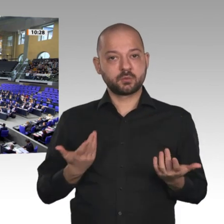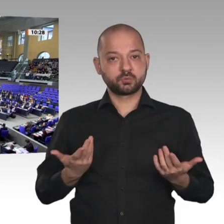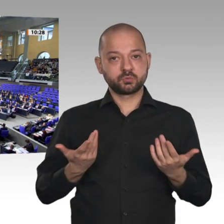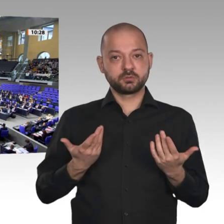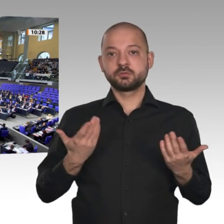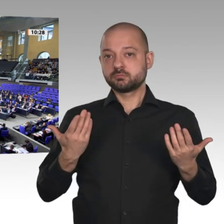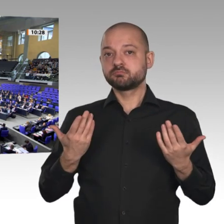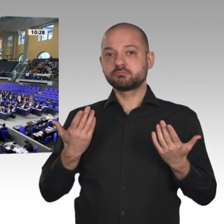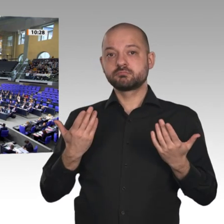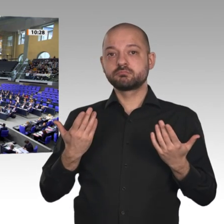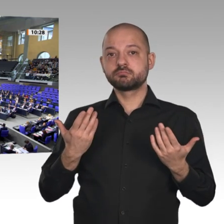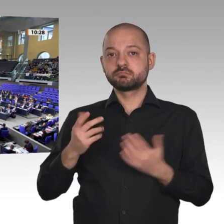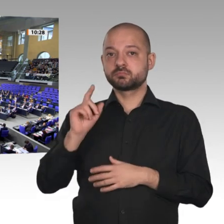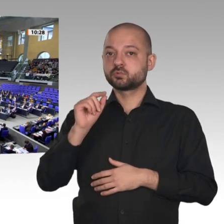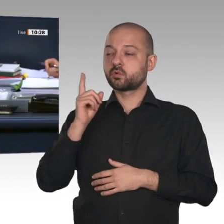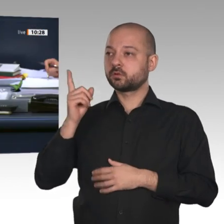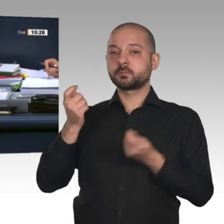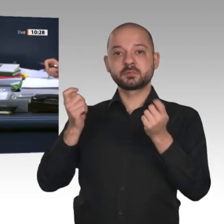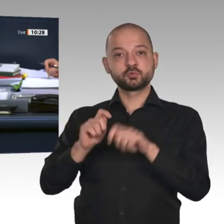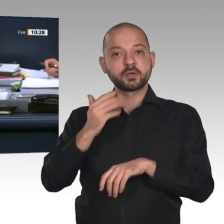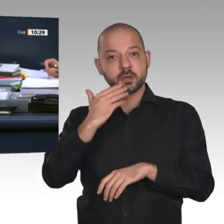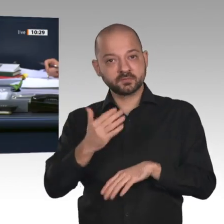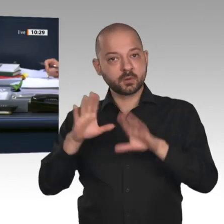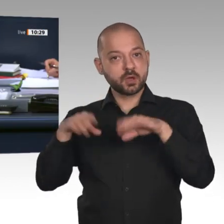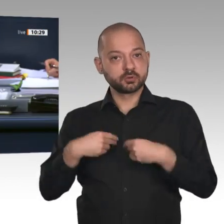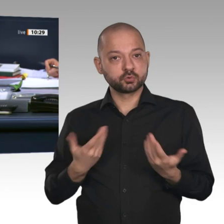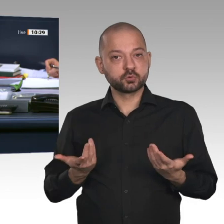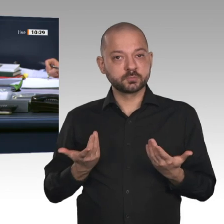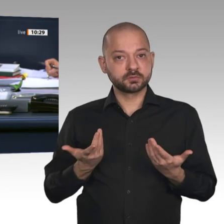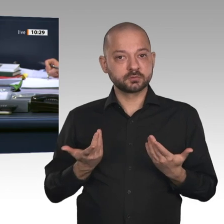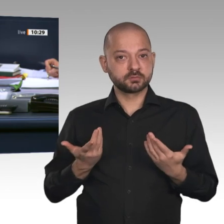Dann ist die Beschlussempfehlung angenommen, bei Enthaltung der überwiegenden Mehrheit